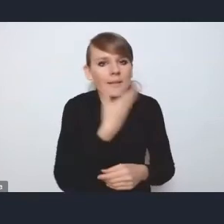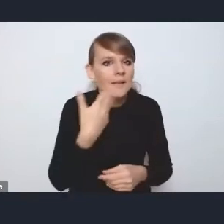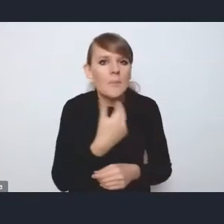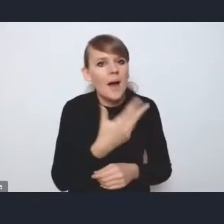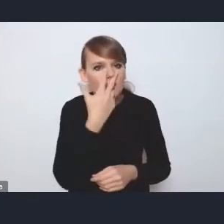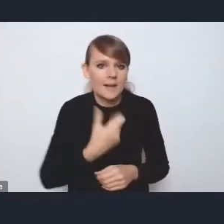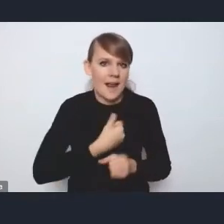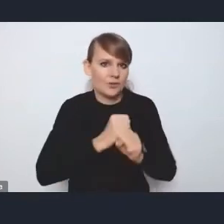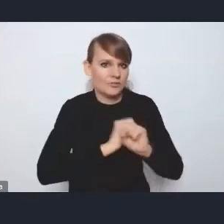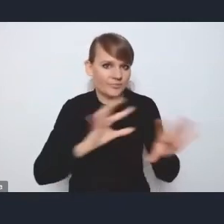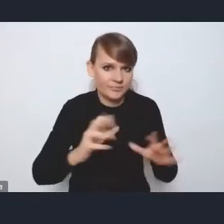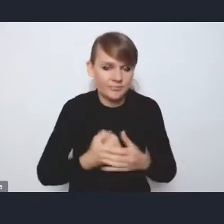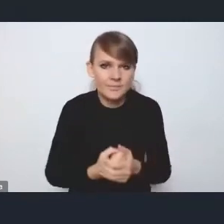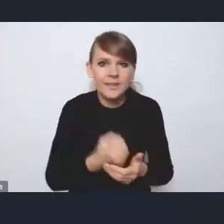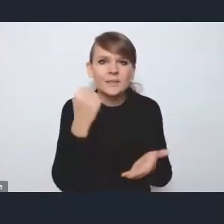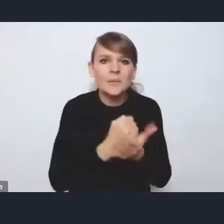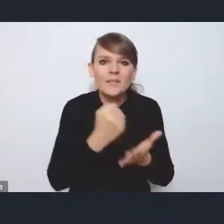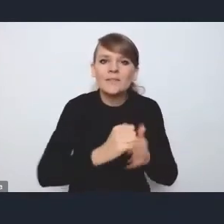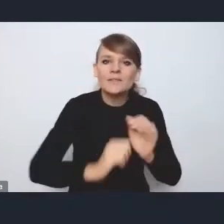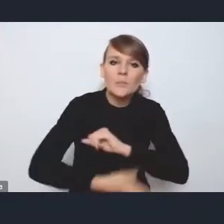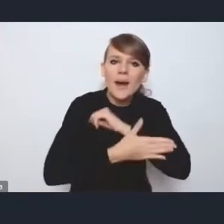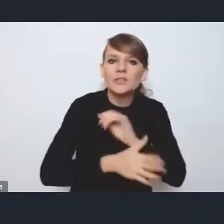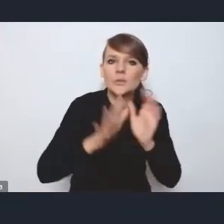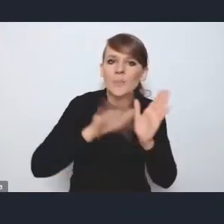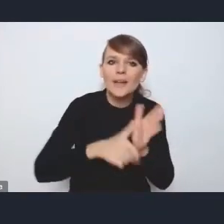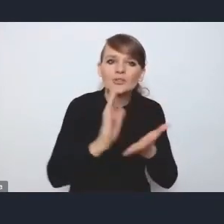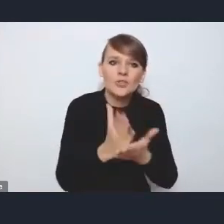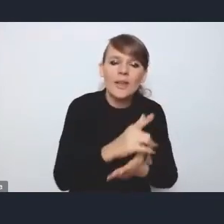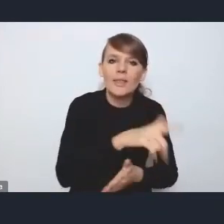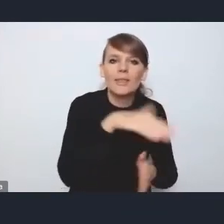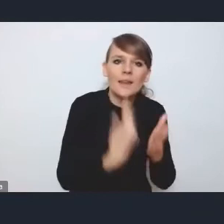to jest kwestia wsparcia tych miast średnich, tracących funkcje społeczno-gospodarcze.